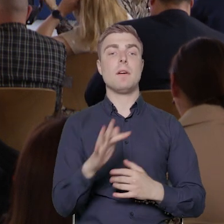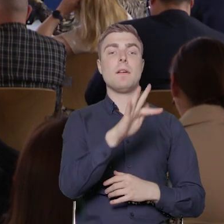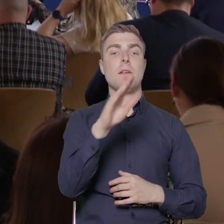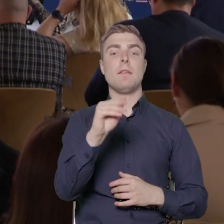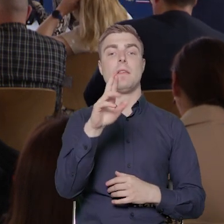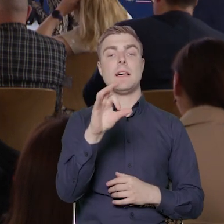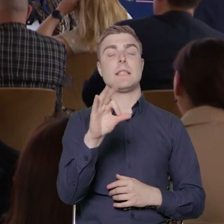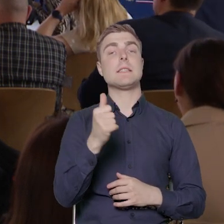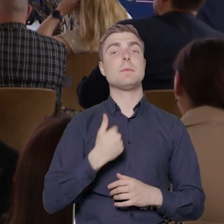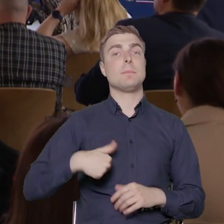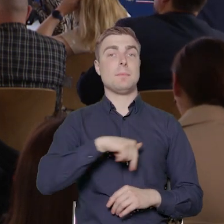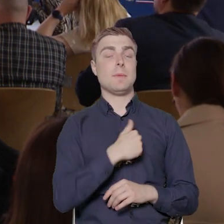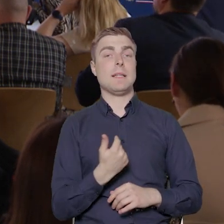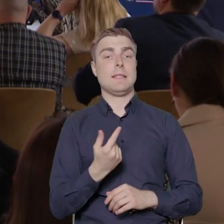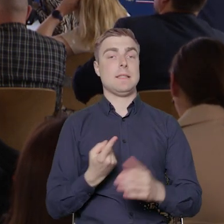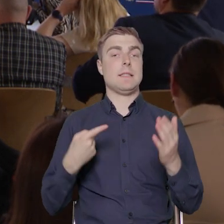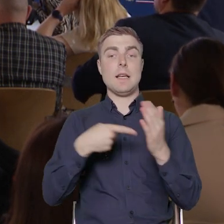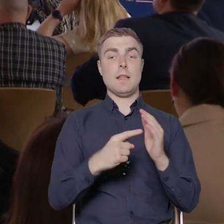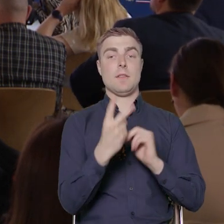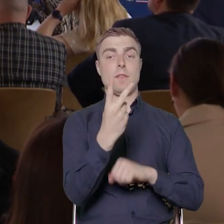zakładamy realizację dwóch konkursów, dwóch naborów,